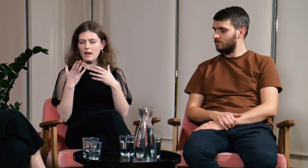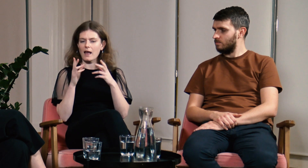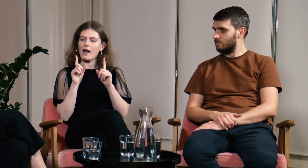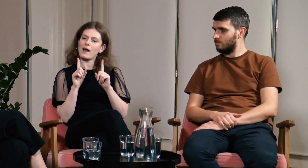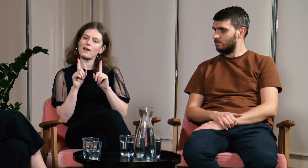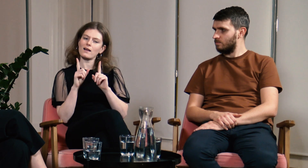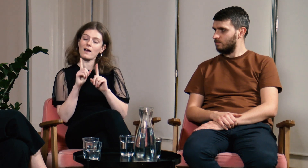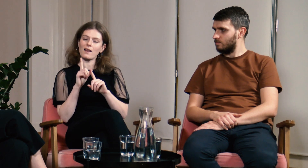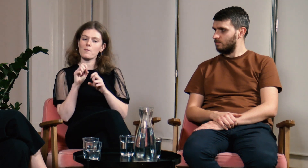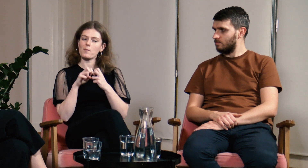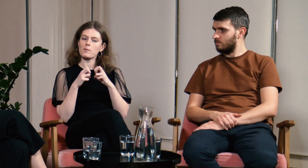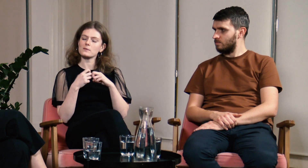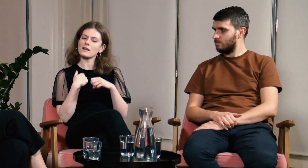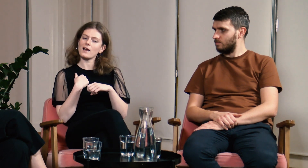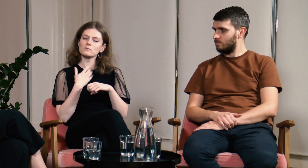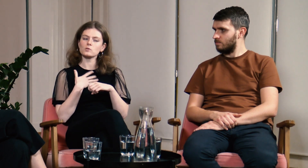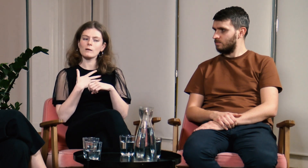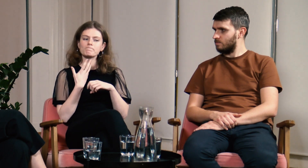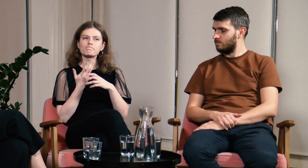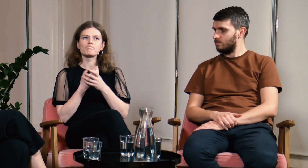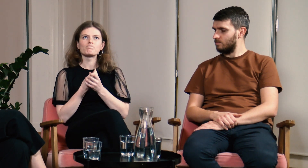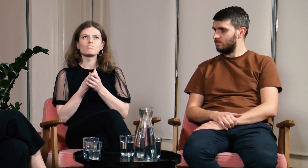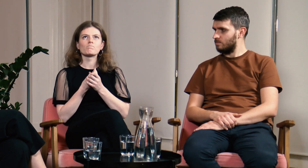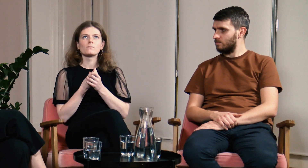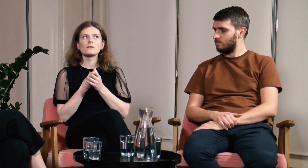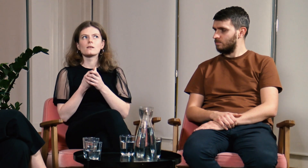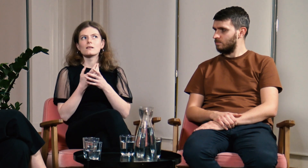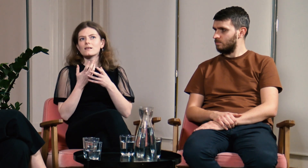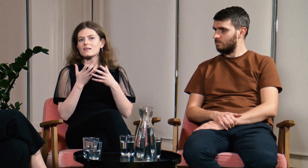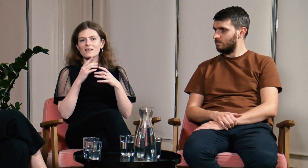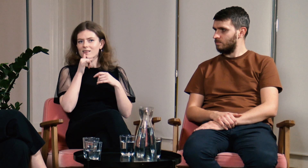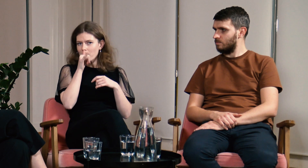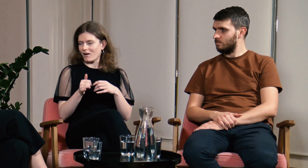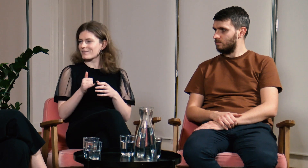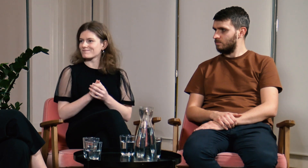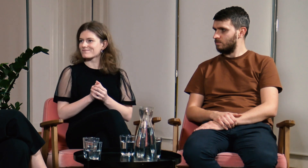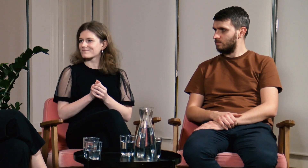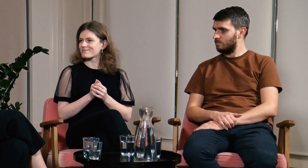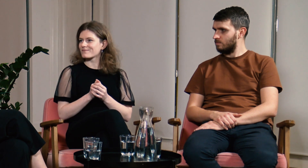Miałam z tym jednak problem. Czułam, że nie mogłam tego zrobić.